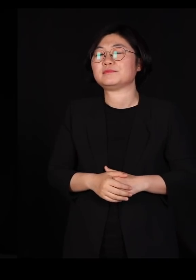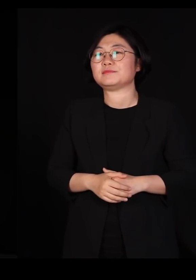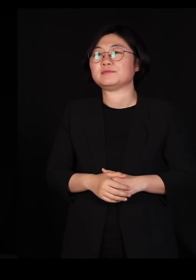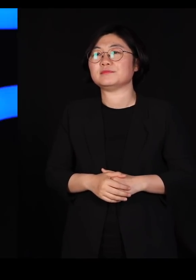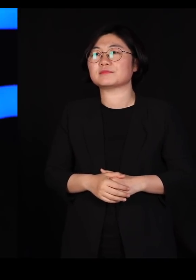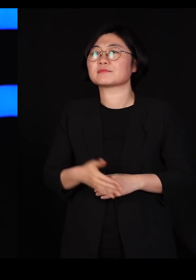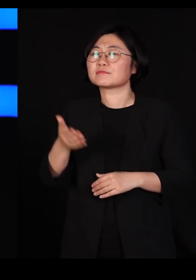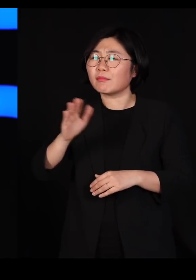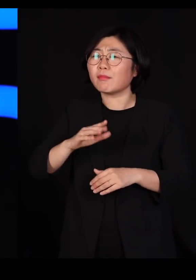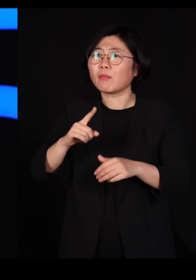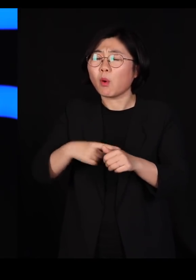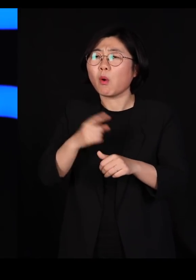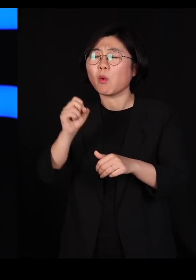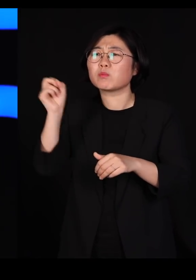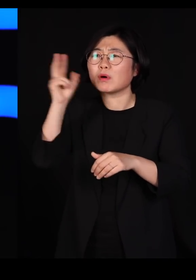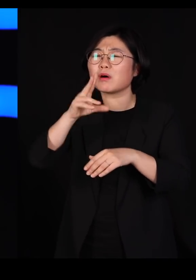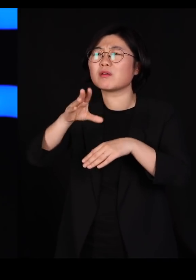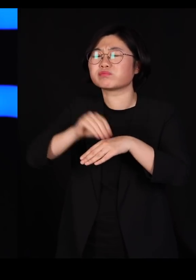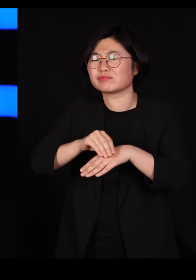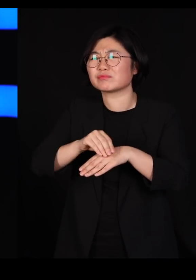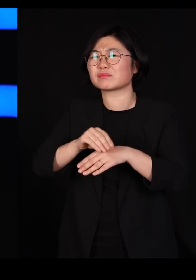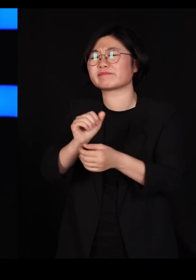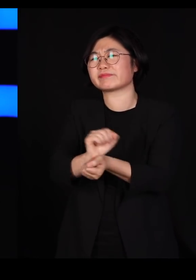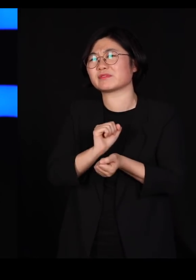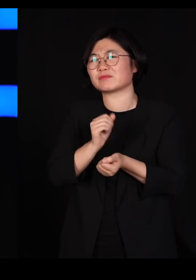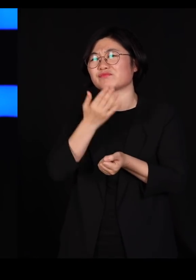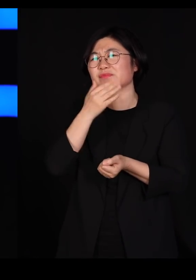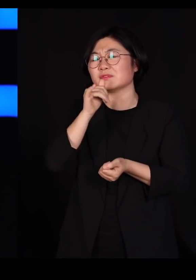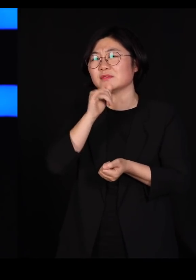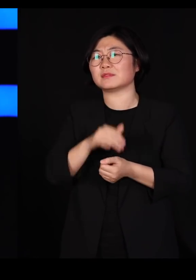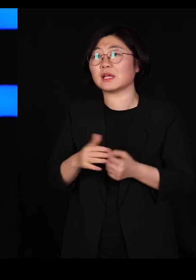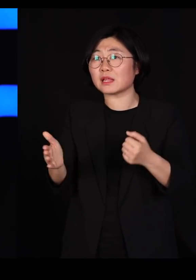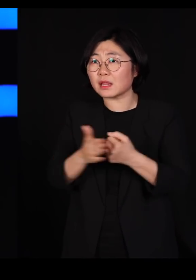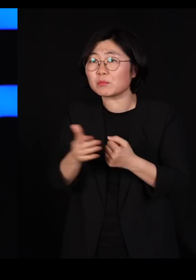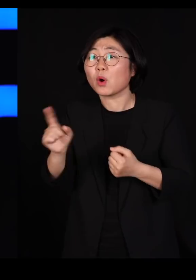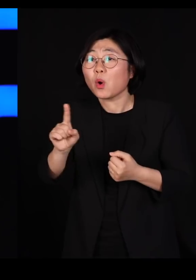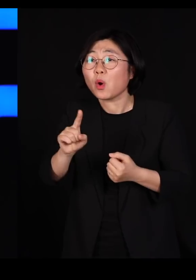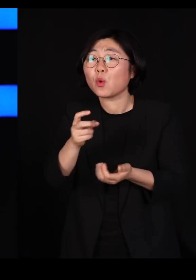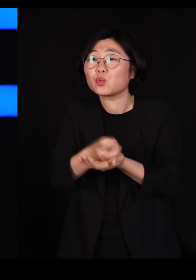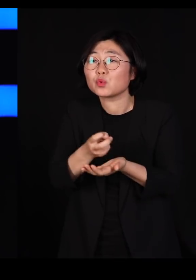그냥 어쩌다가 묻는 건데요 그래서 2미터만 거리를 유지하면